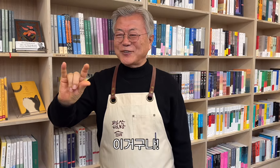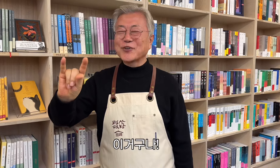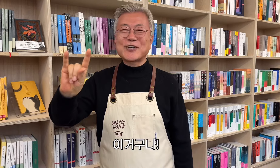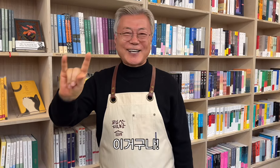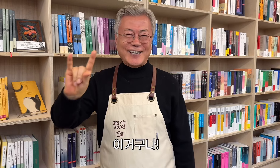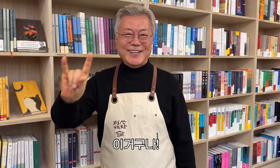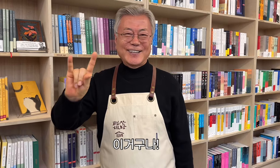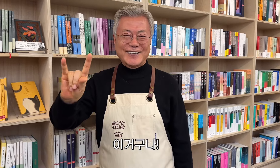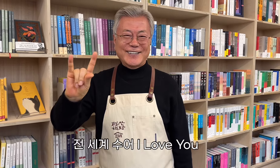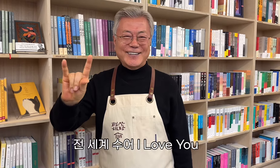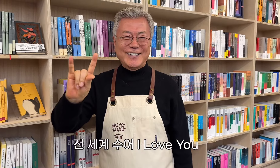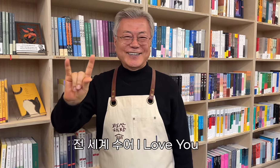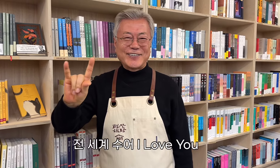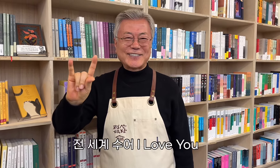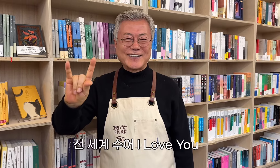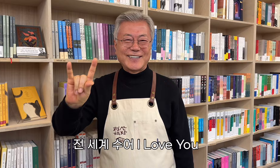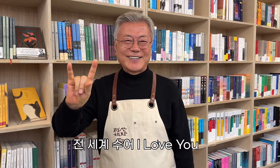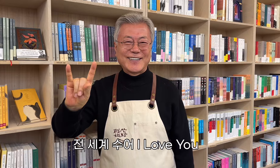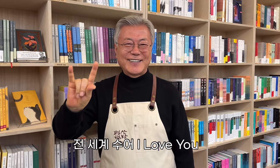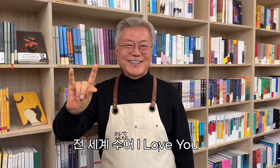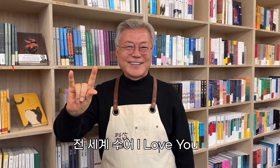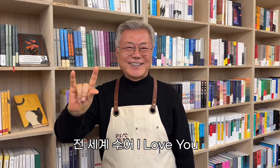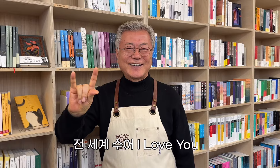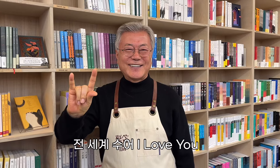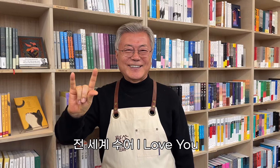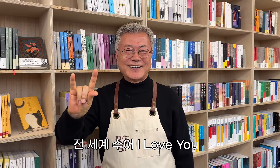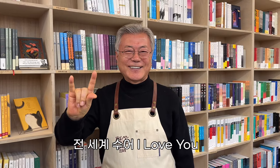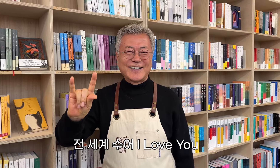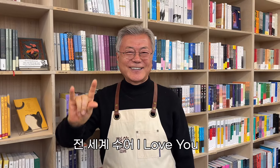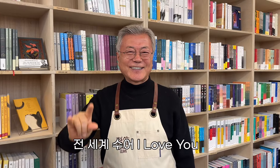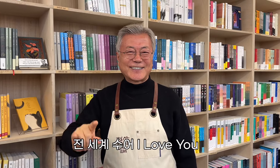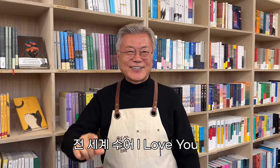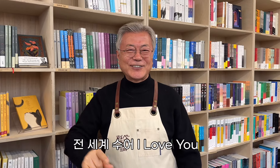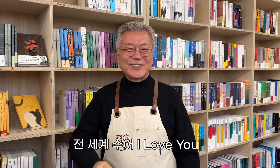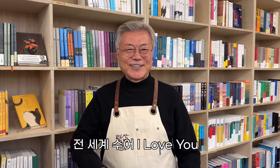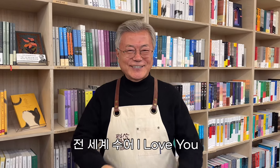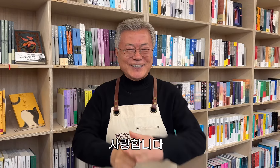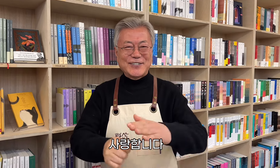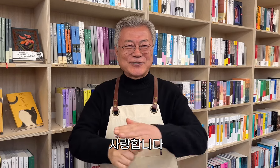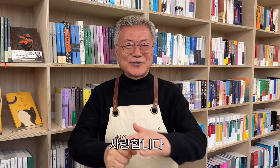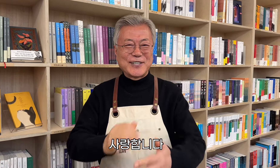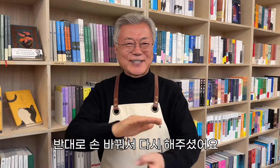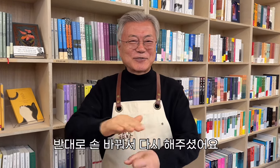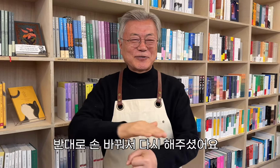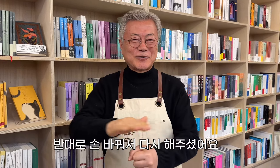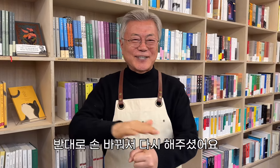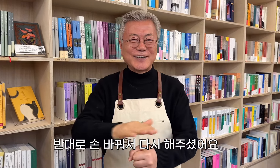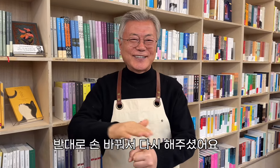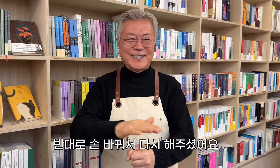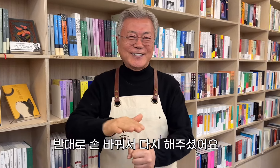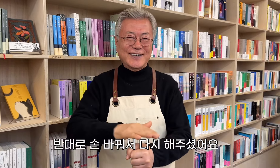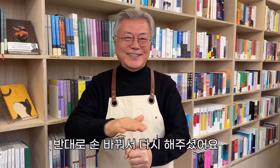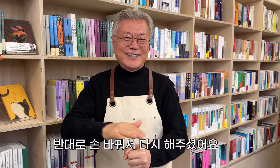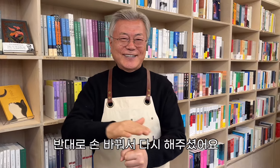これです! 私はあなたを愛しています 彼は手を変えて、もう一度それをしました。